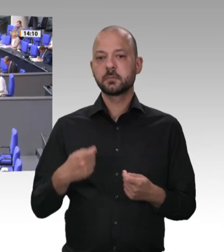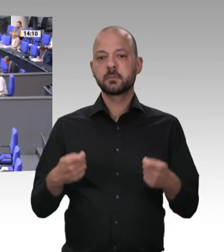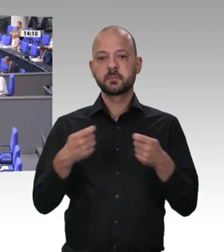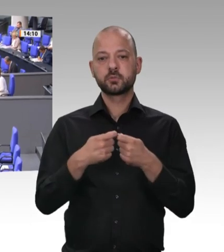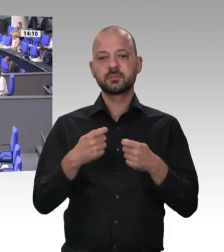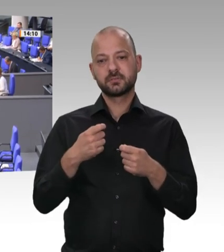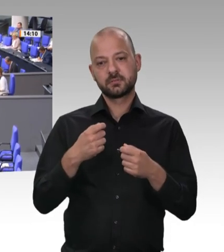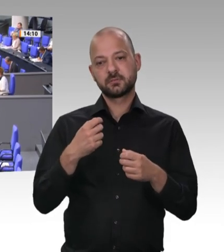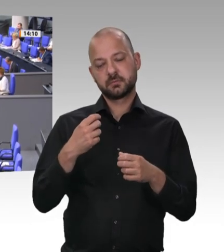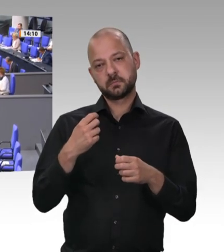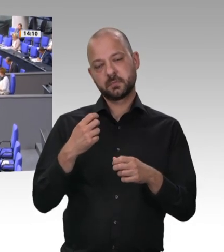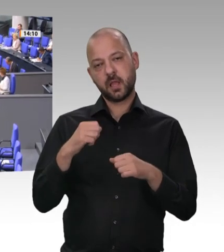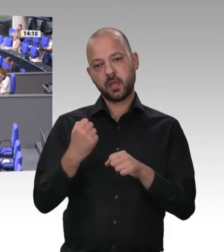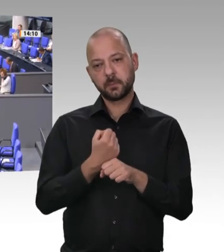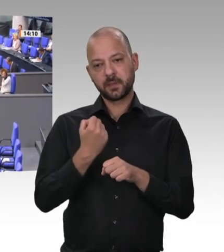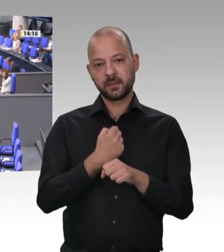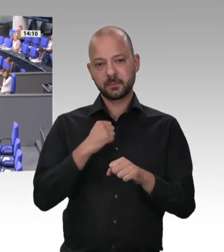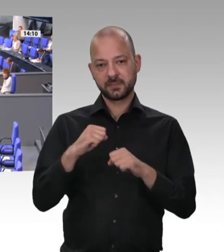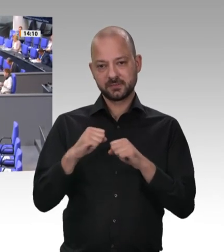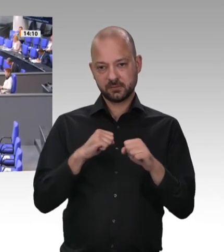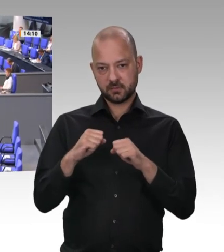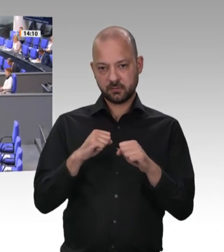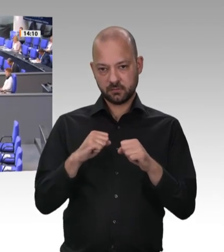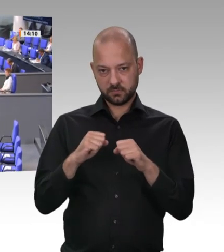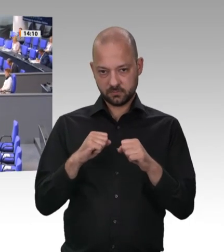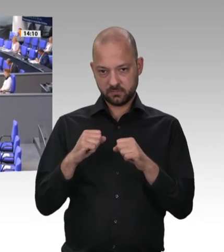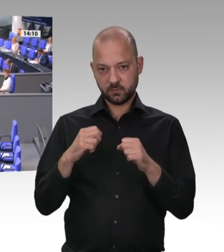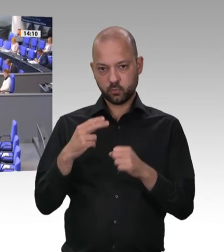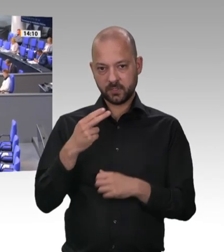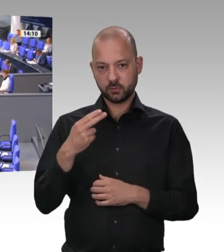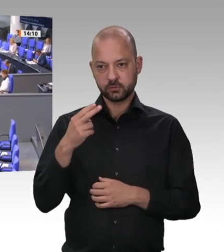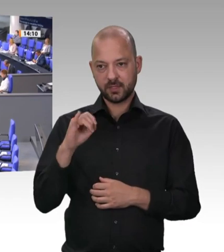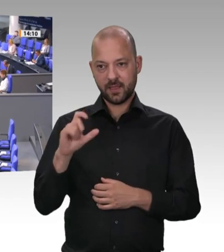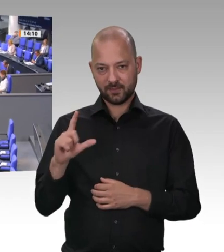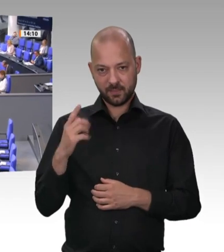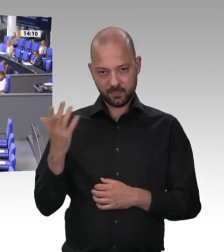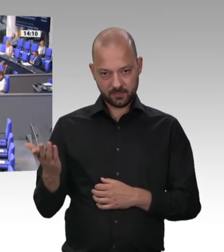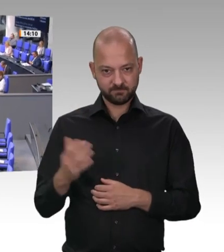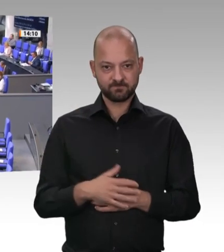Frau Präsidentin! Meine Damen und Herren! Es ist in verschiedenen Debatten gesagt worden, aber in dieser muss es auch noch